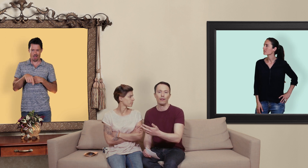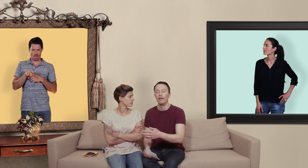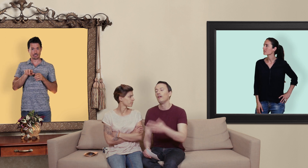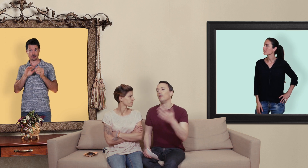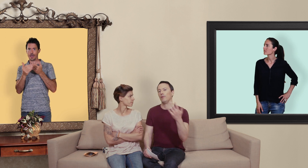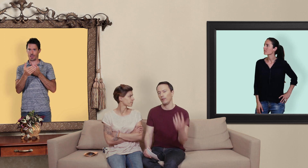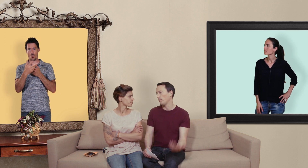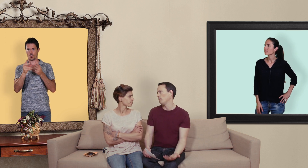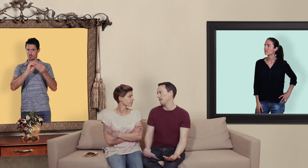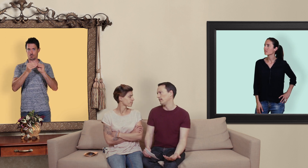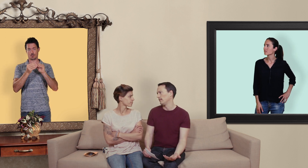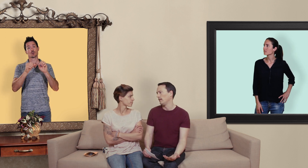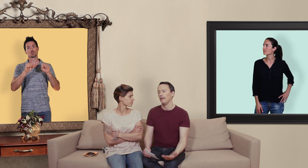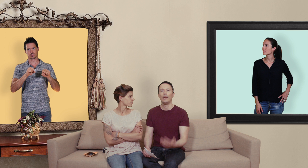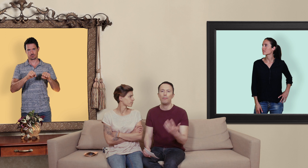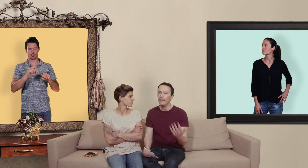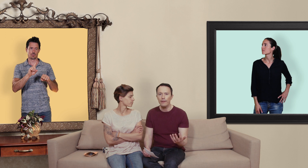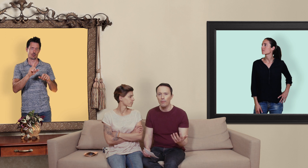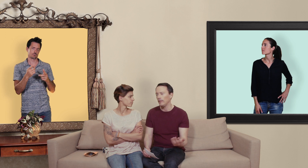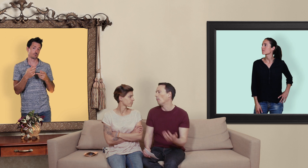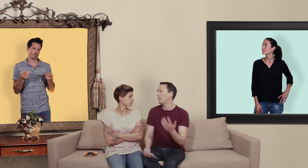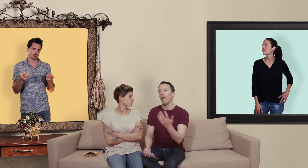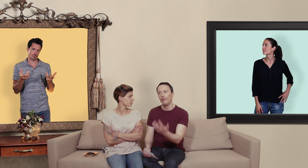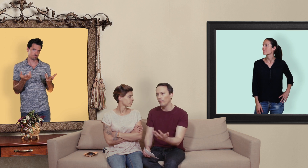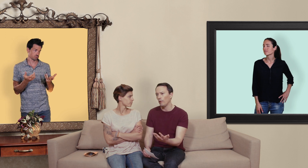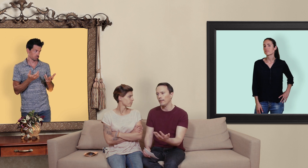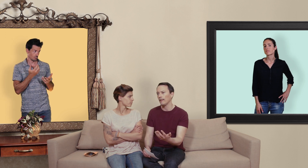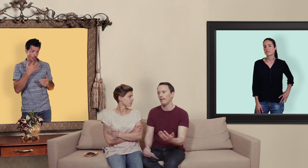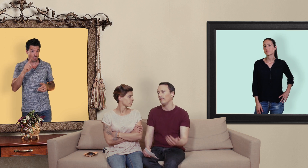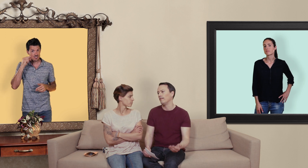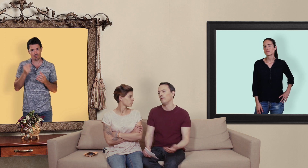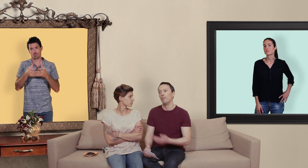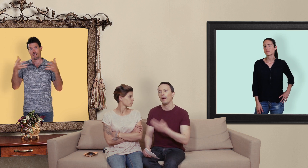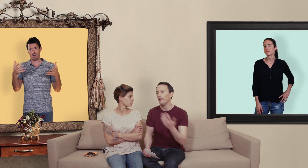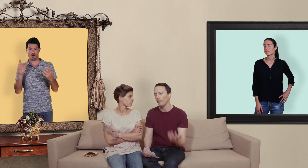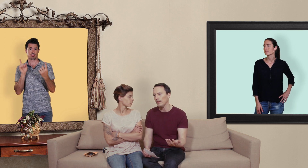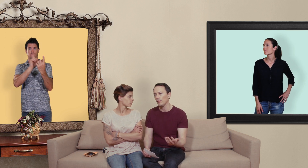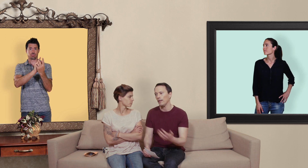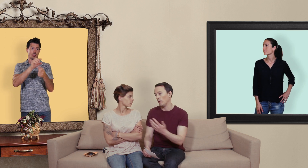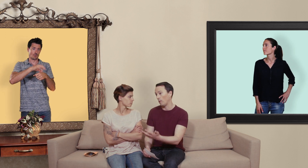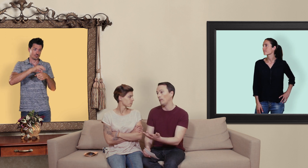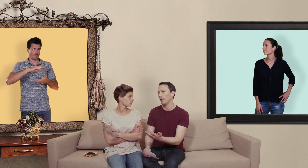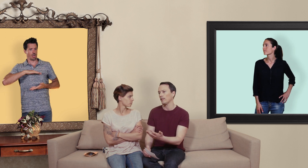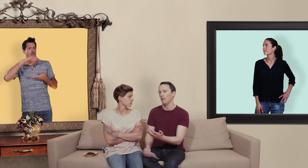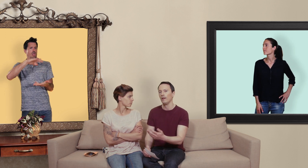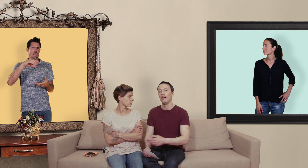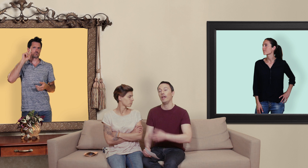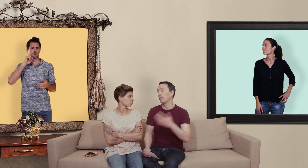mais soyons pragmatiques il y a beaucoup d'hommes qui n'ont pas envie de voir de médecin de parler de leur vie sexuelle et de leurs problèmes d'érection et ils